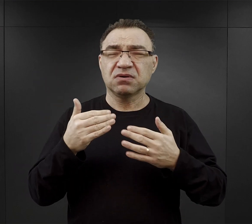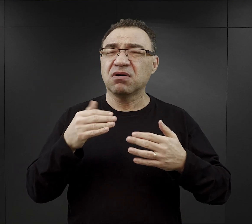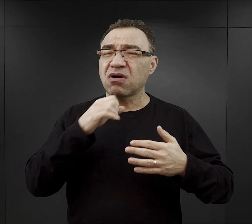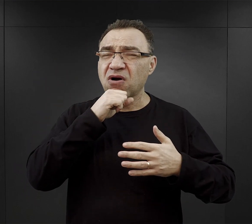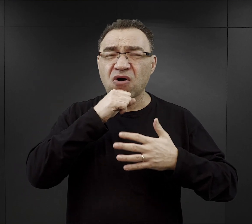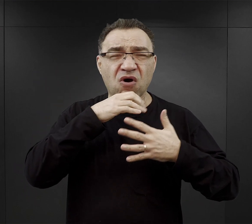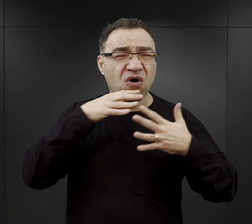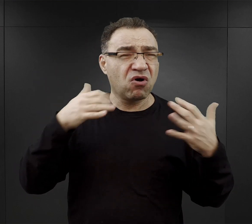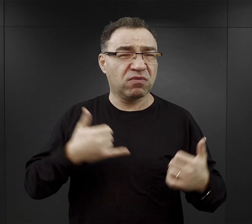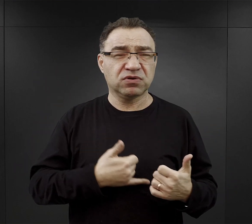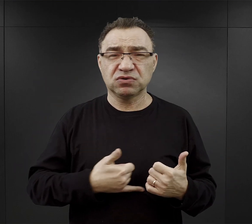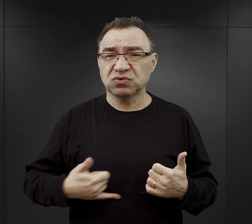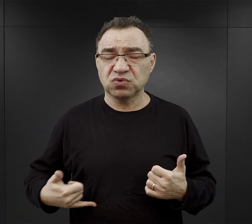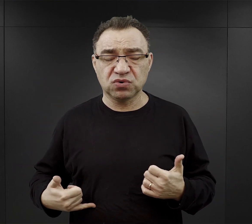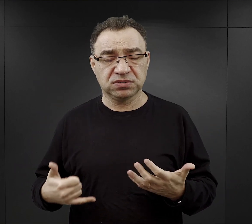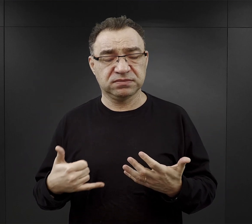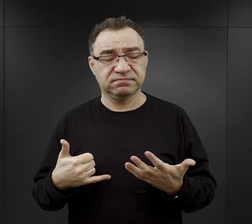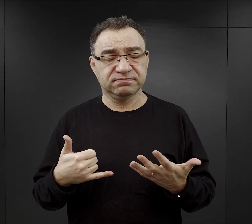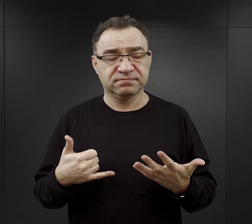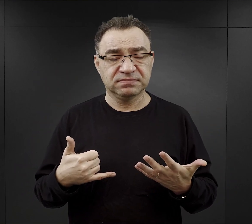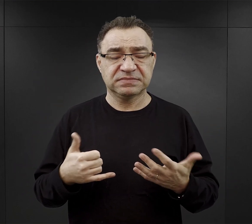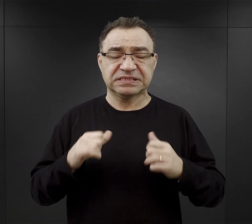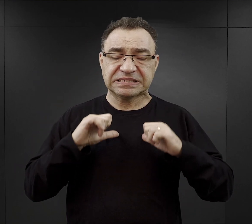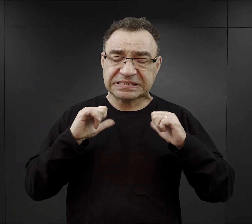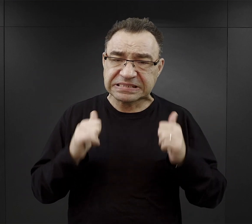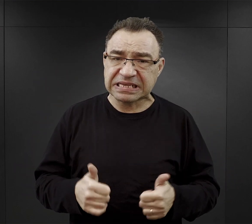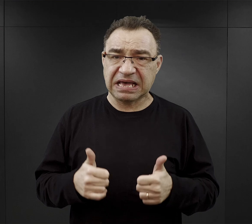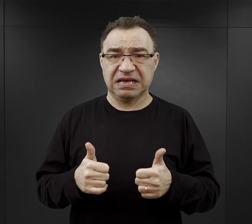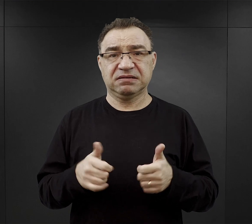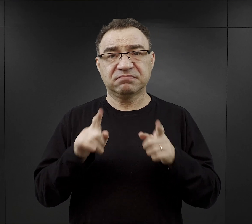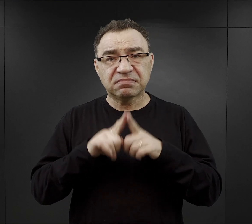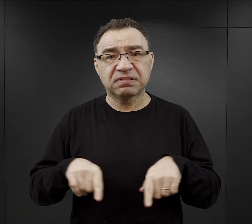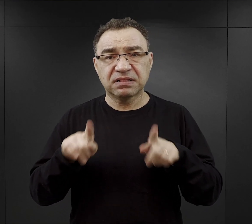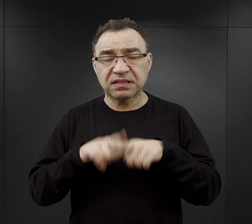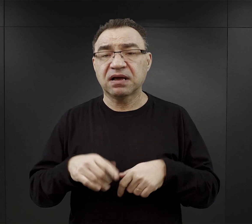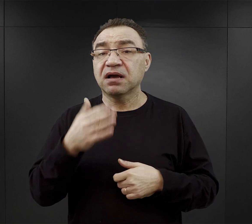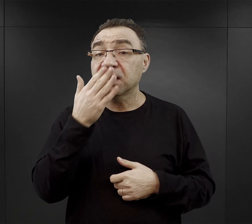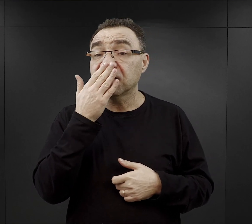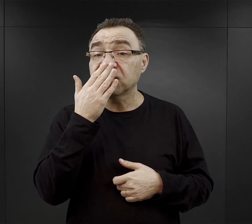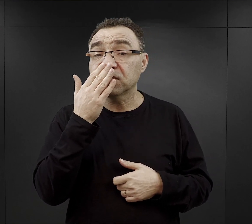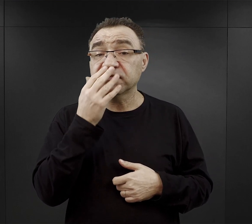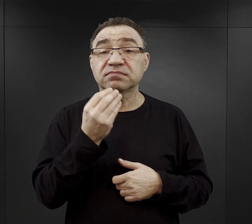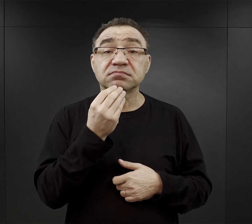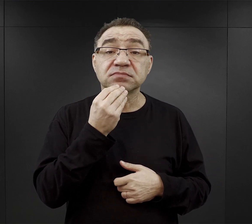który towarzyszył im właściwie nieustannie. Jak wyglądała kwestia wyżywienia więźniów obozu?